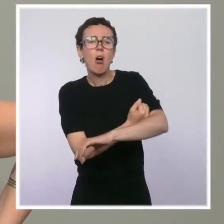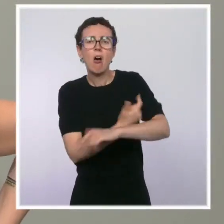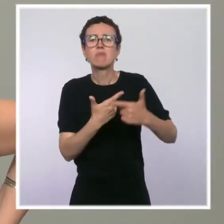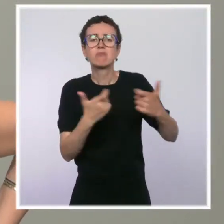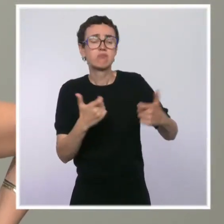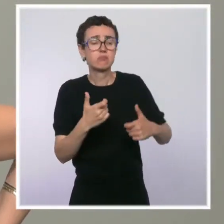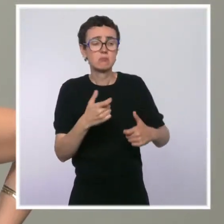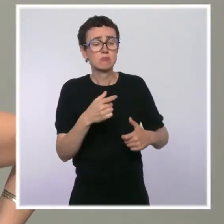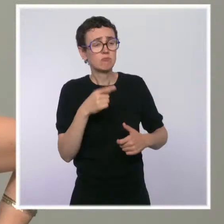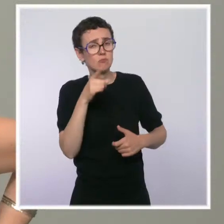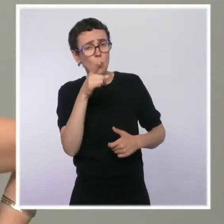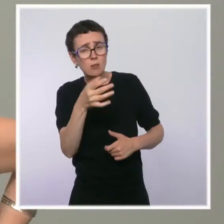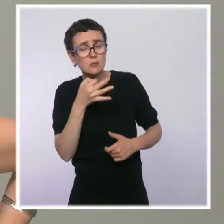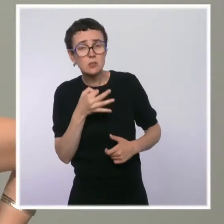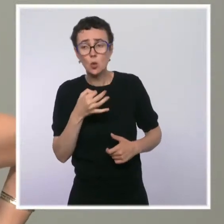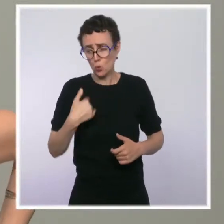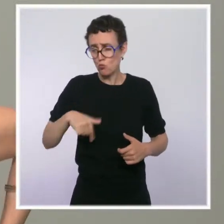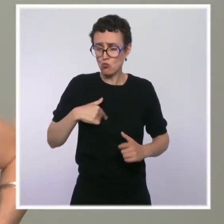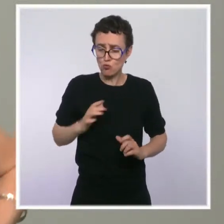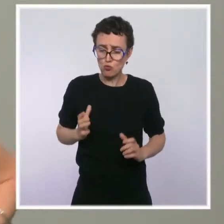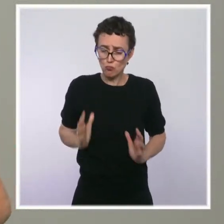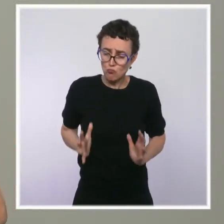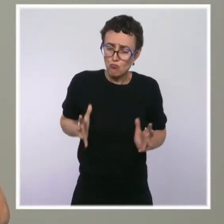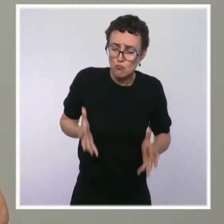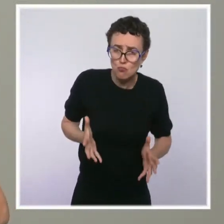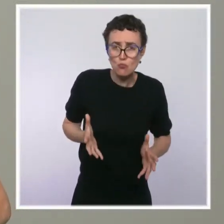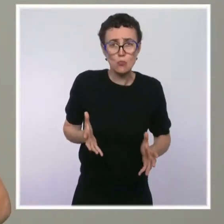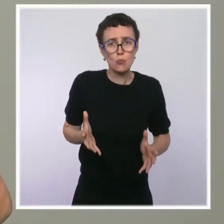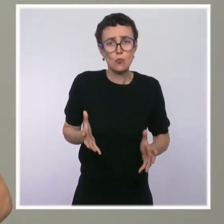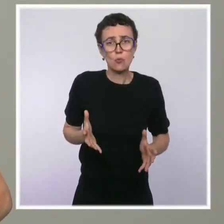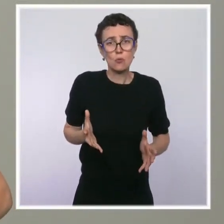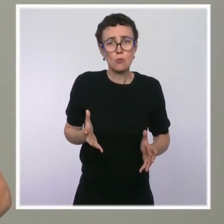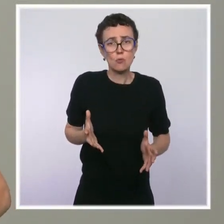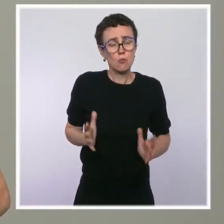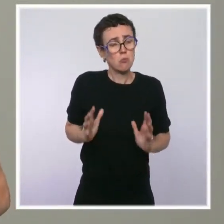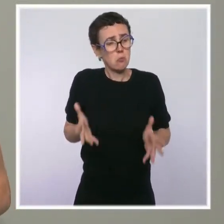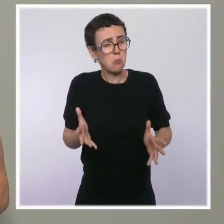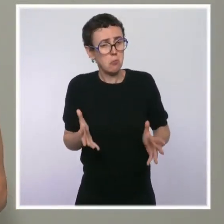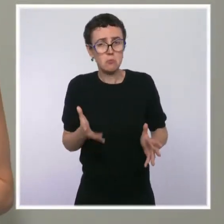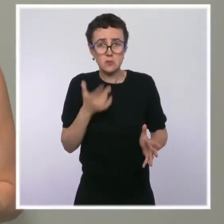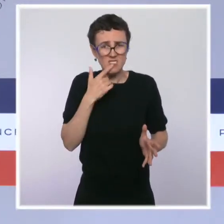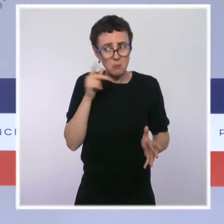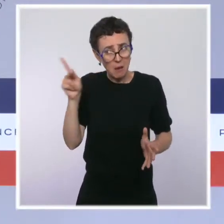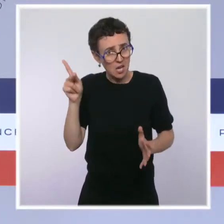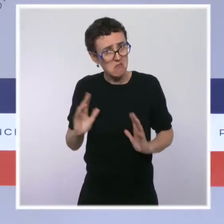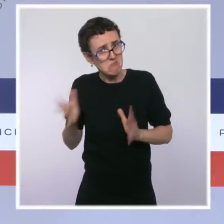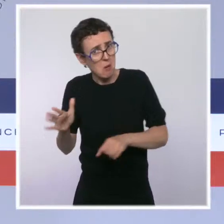Est-ce que vous sous-entendez ou est-ce que vous dites que la mairie de Paris n'a pas fait sa part ? Ce n'est pas ce que je dis. Ce que je dis, c'est qu'on a fait notre part,